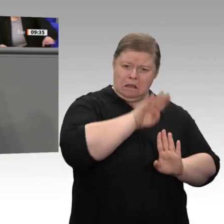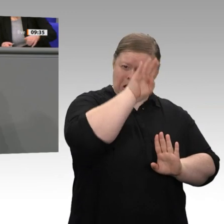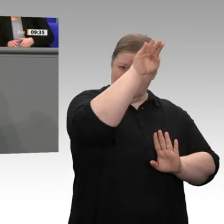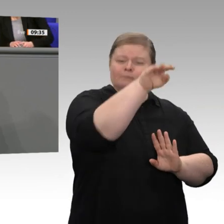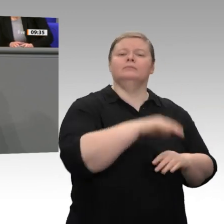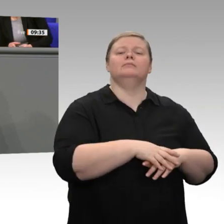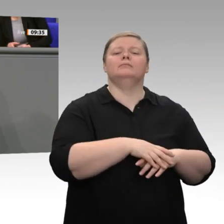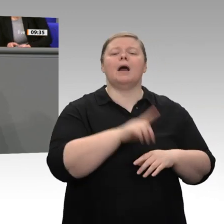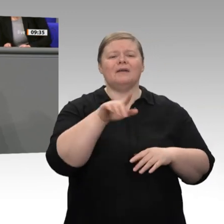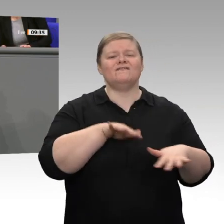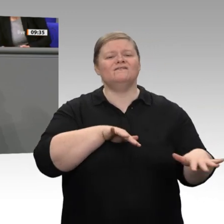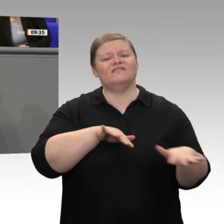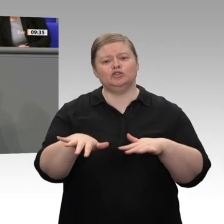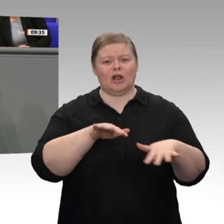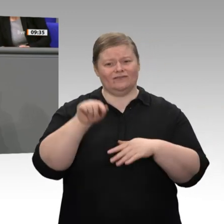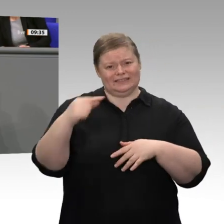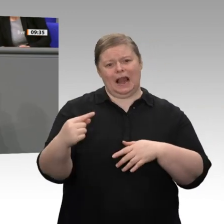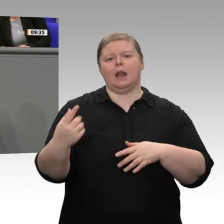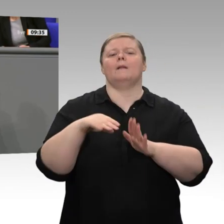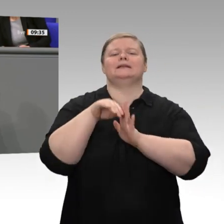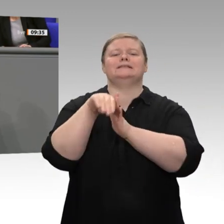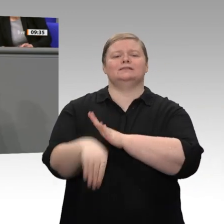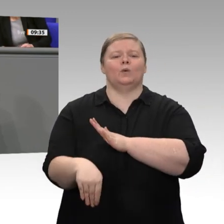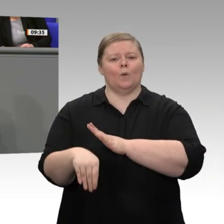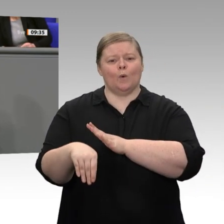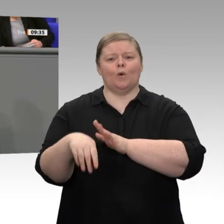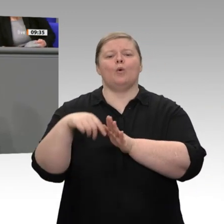Jahreswirtschaftsbericht. Ich glaube, entscheidend sind nicht in erster Linie Konjunkturprogramme